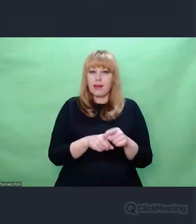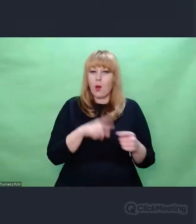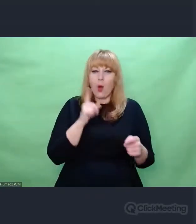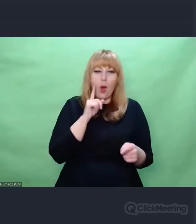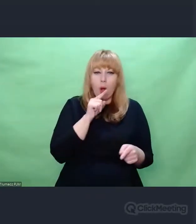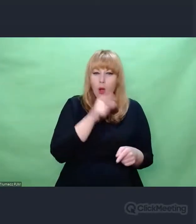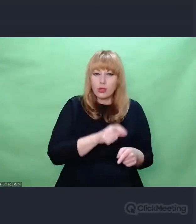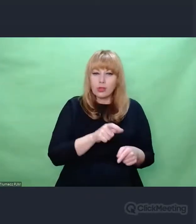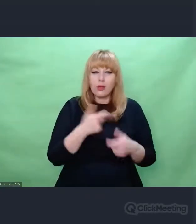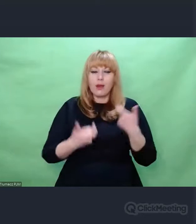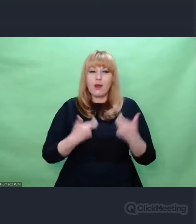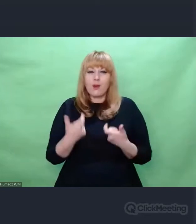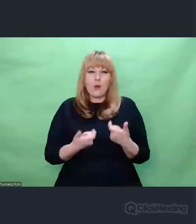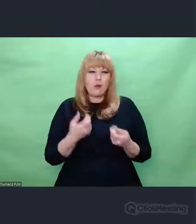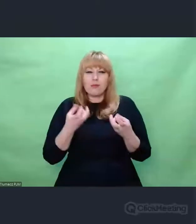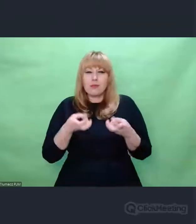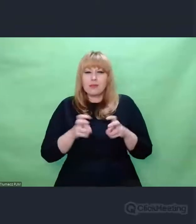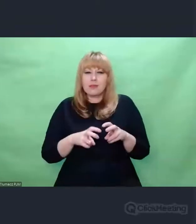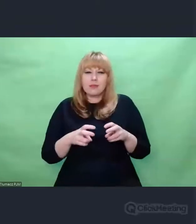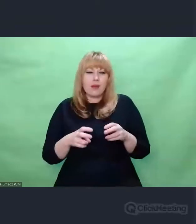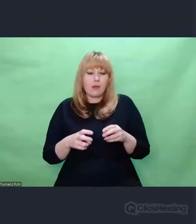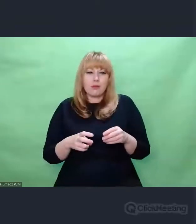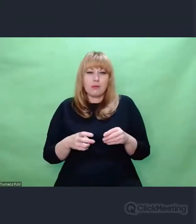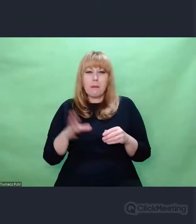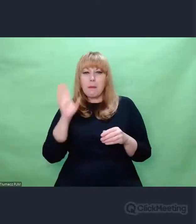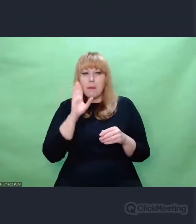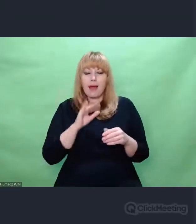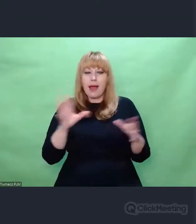stworzonymi przez Krzysztofa Pendereckiego.